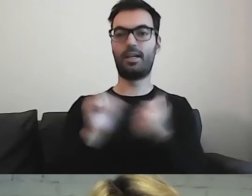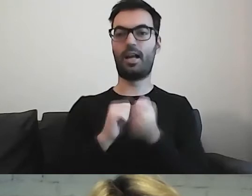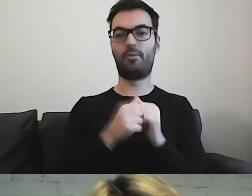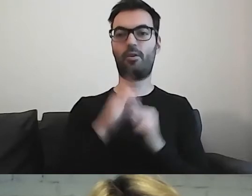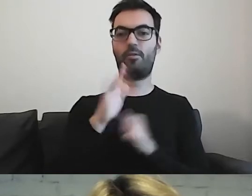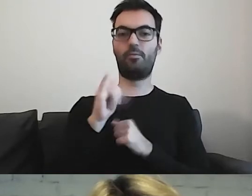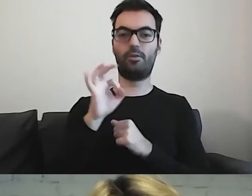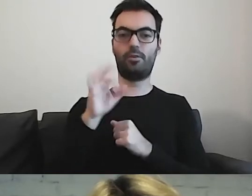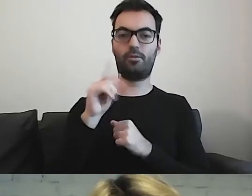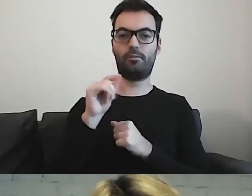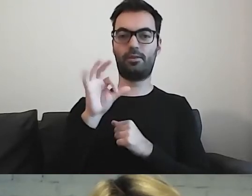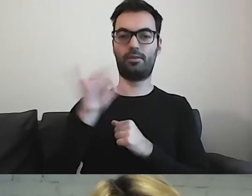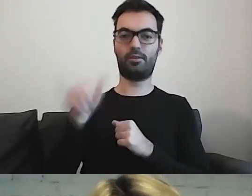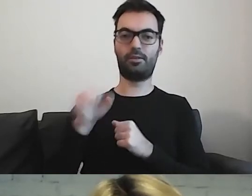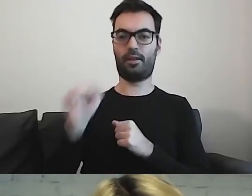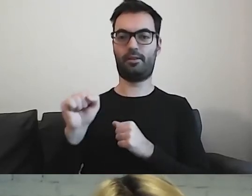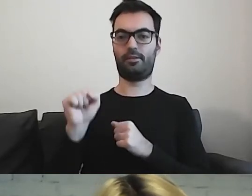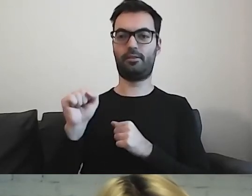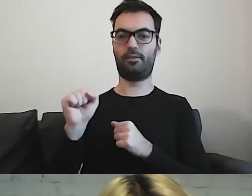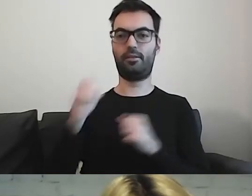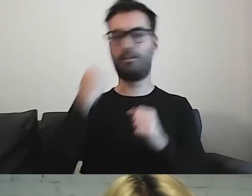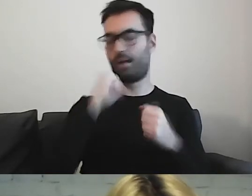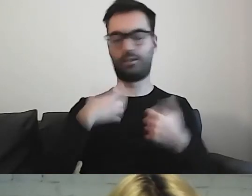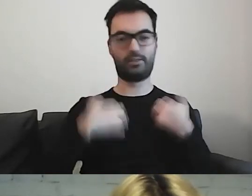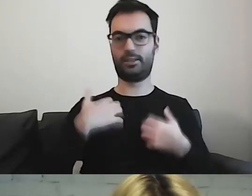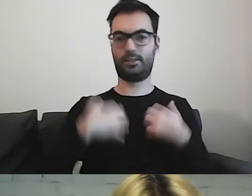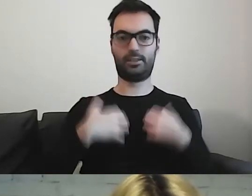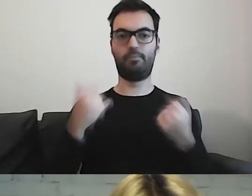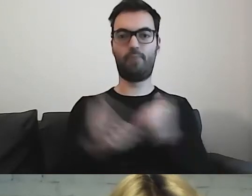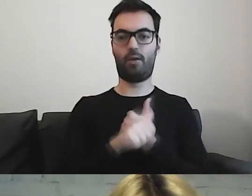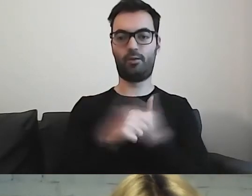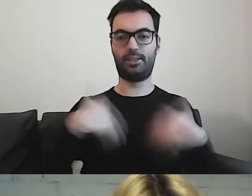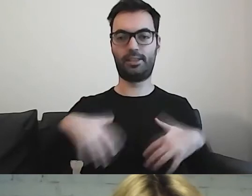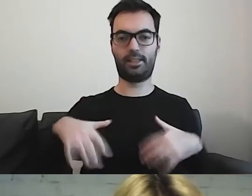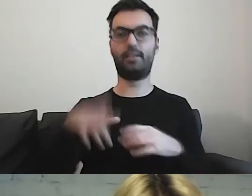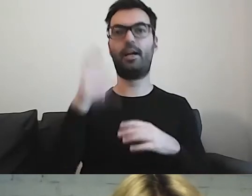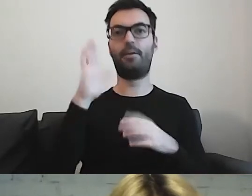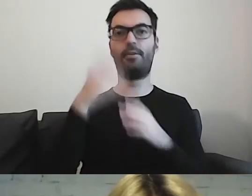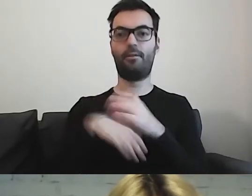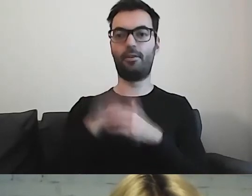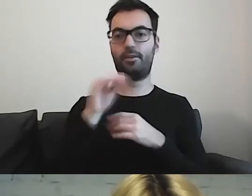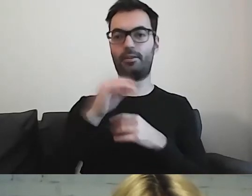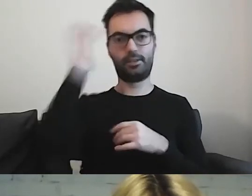to są bardzo stresujące momenty. Wychodzimy z jeszcze większym mętlikiem.